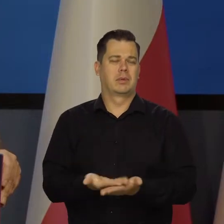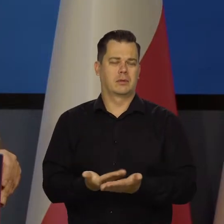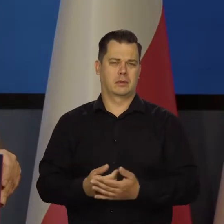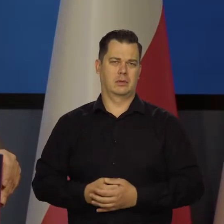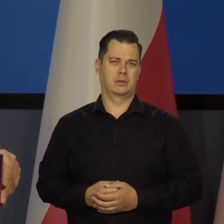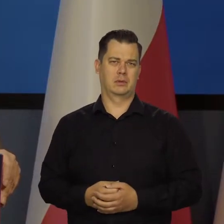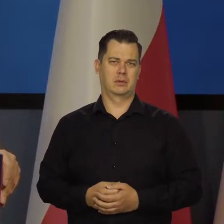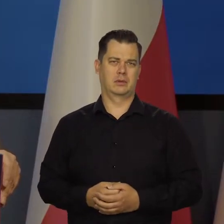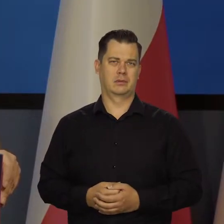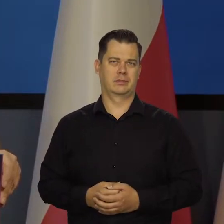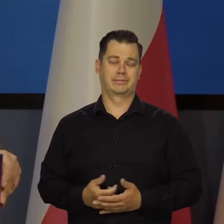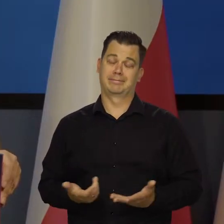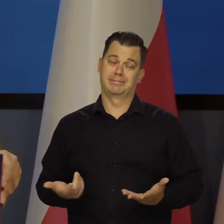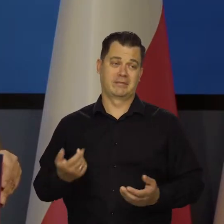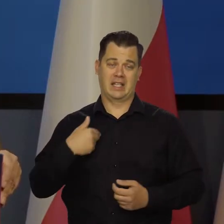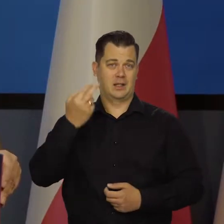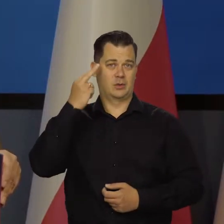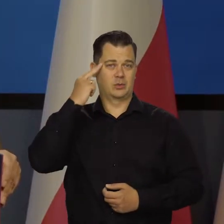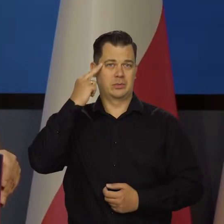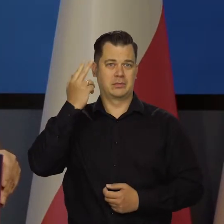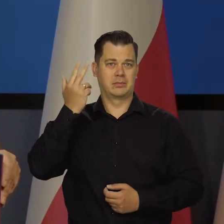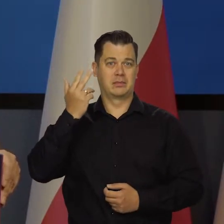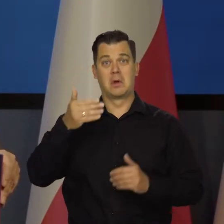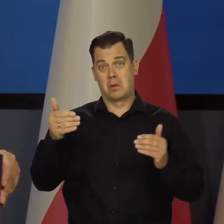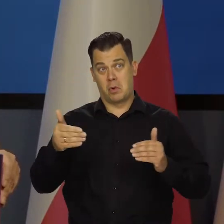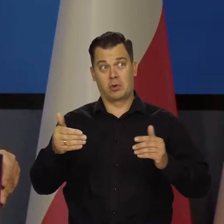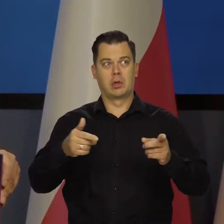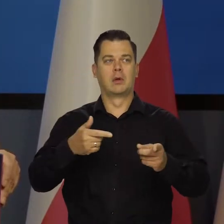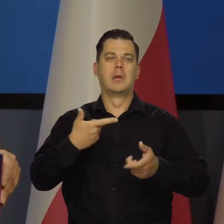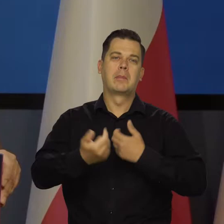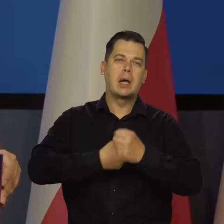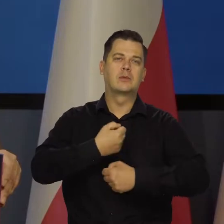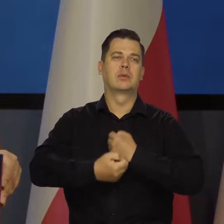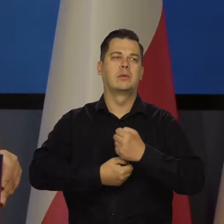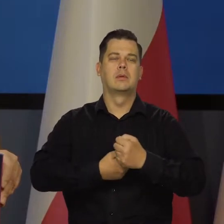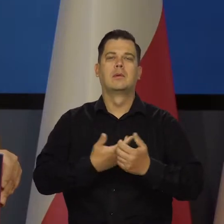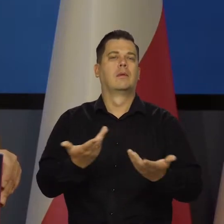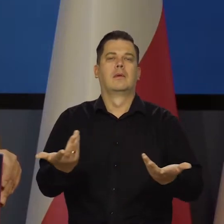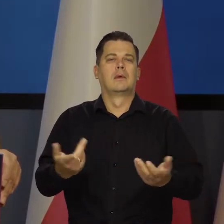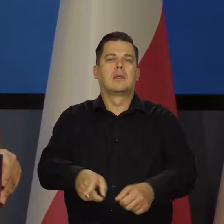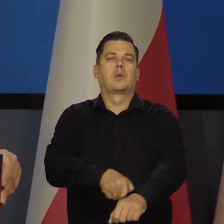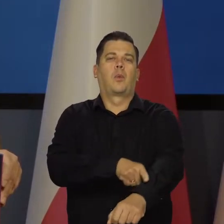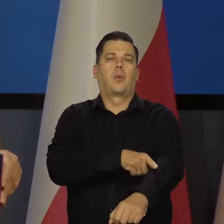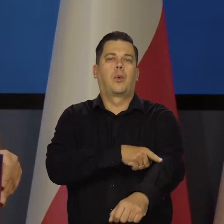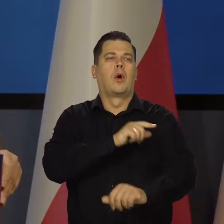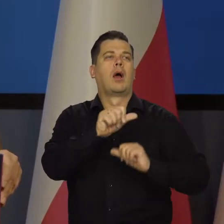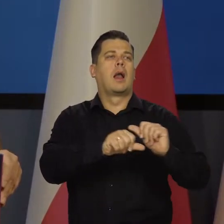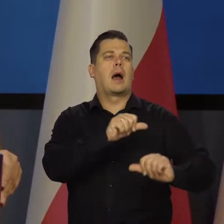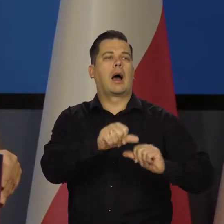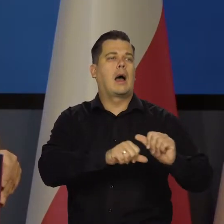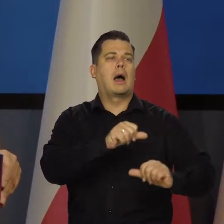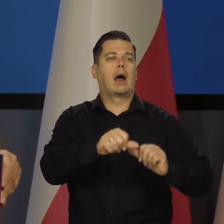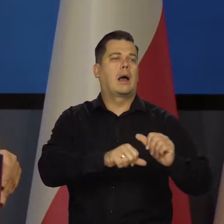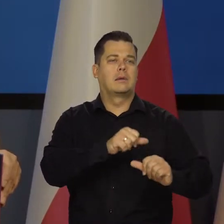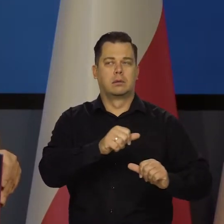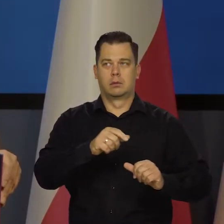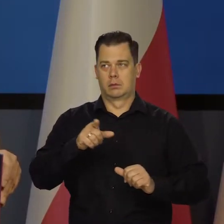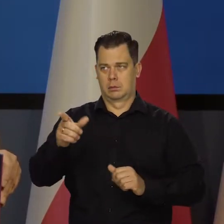tego nikt nie jest w stanie zrozumieć. Może oni nad tym pracują, tylko jak zawsze będą pracować, wiele lat skończą prace, jak się skończy kryzys energetyczny.